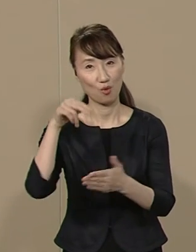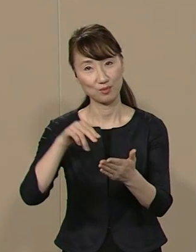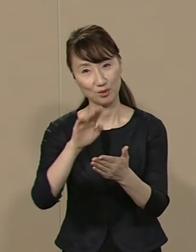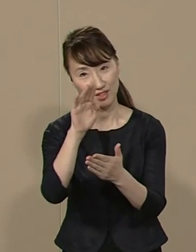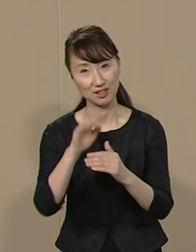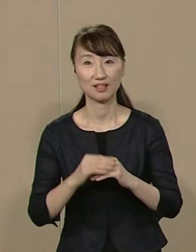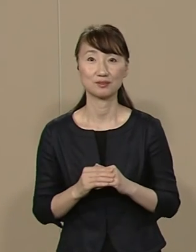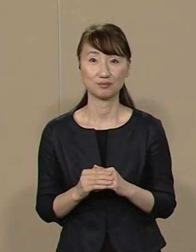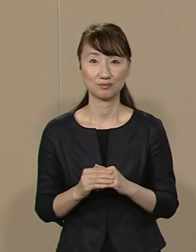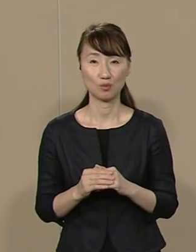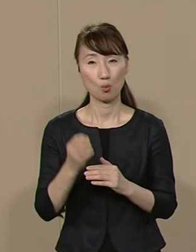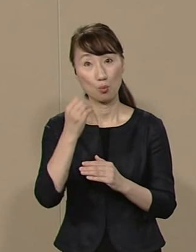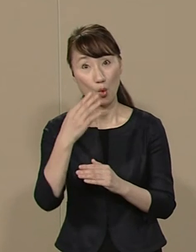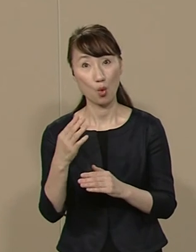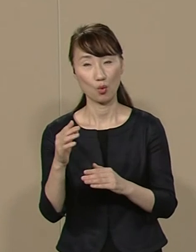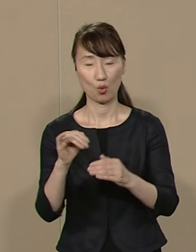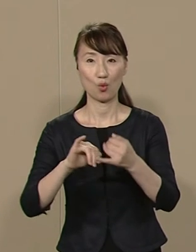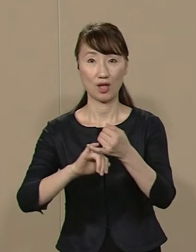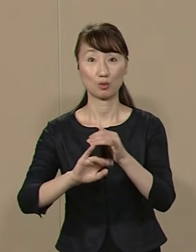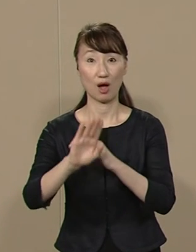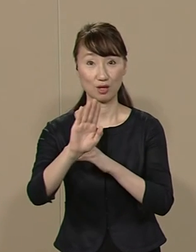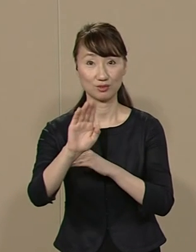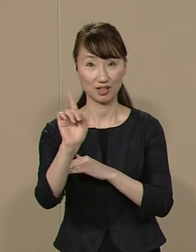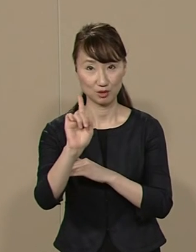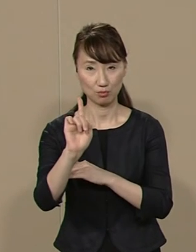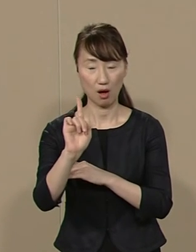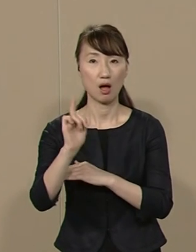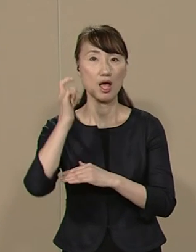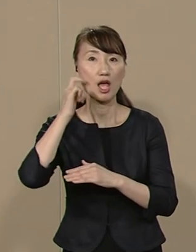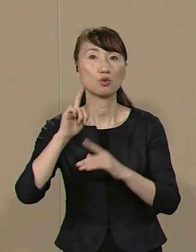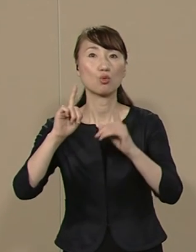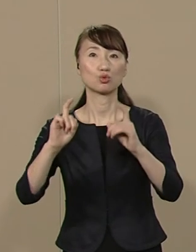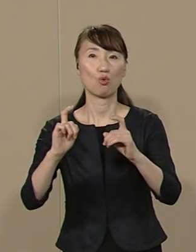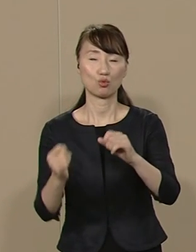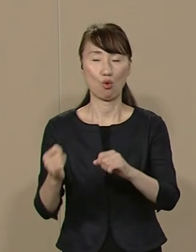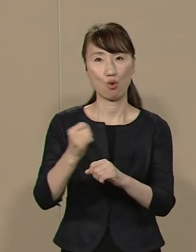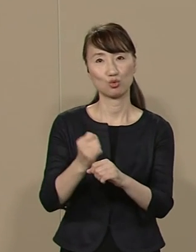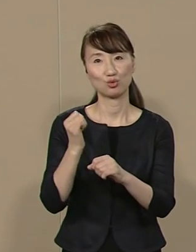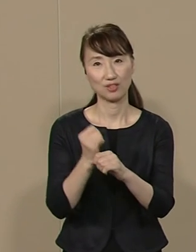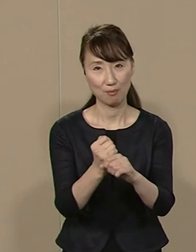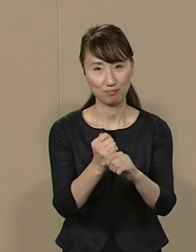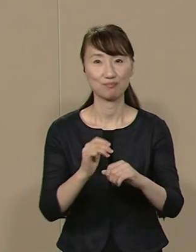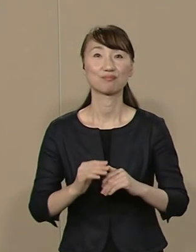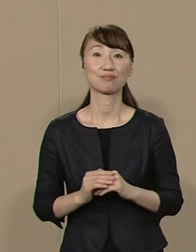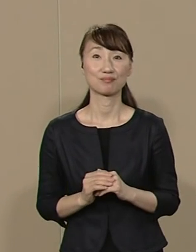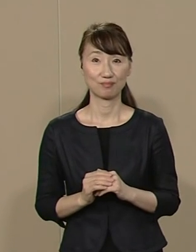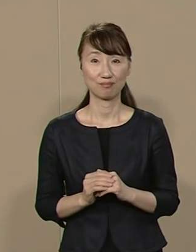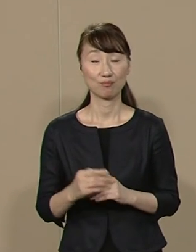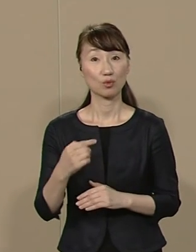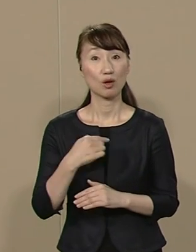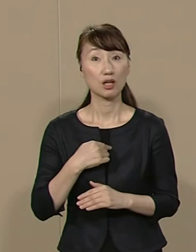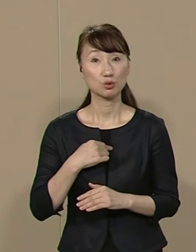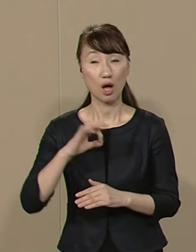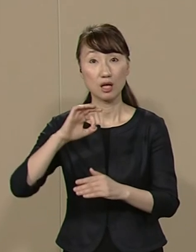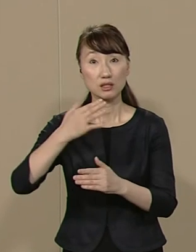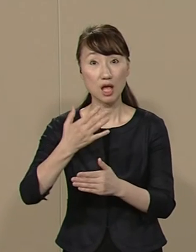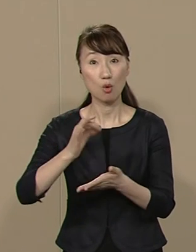ユニークな公約としては 江戸城の天守閣を復元します 私は税金を使わずに